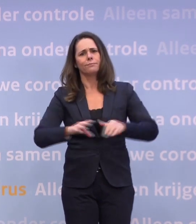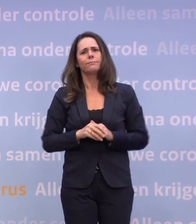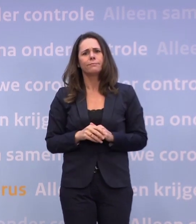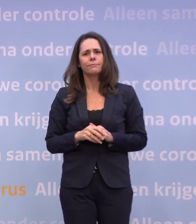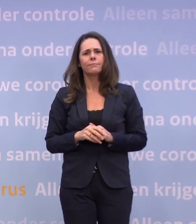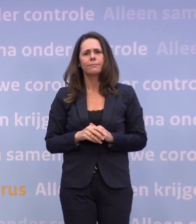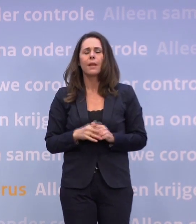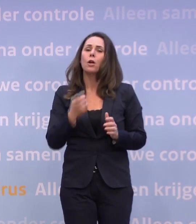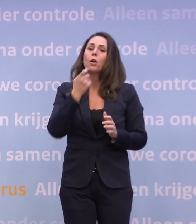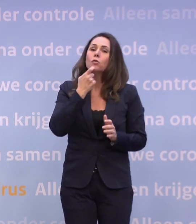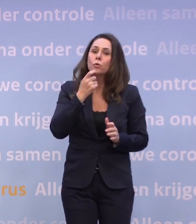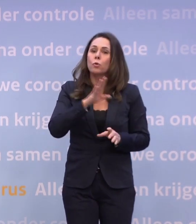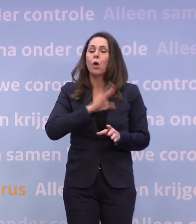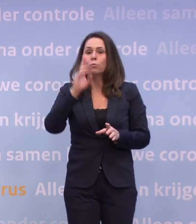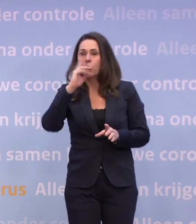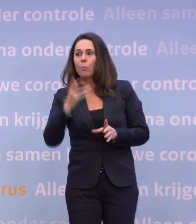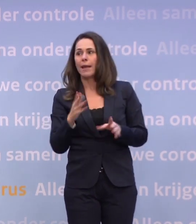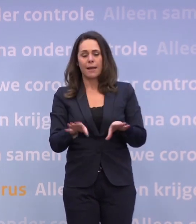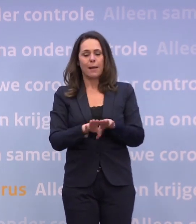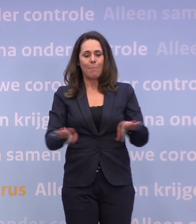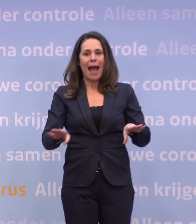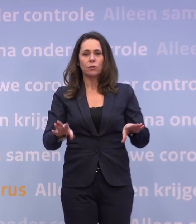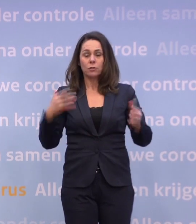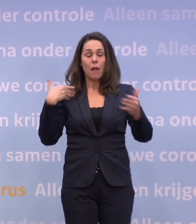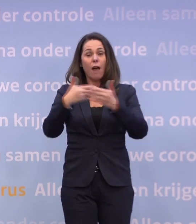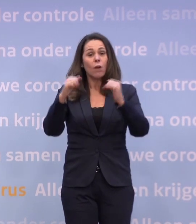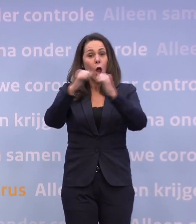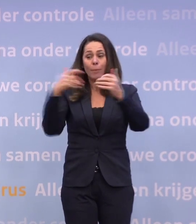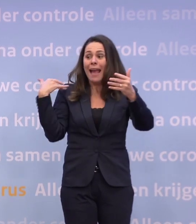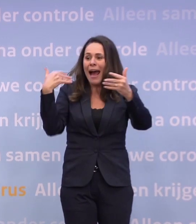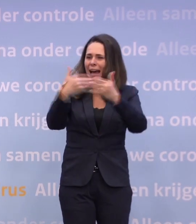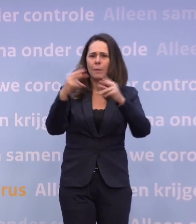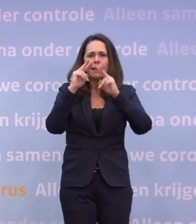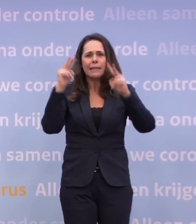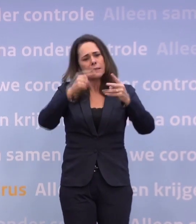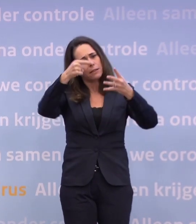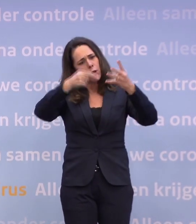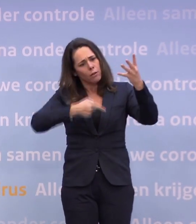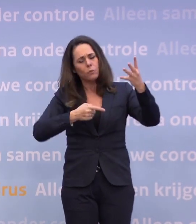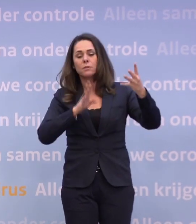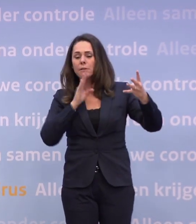Uiteraard zullen we proberen ook op basis van alle inzichten van het afgelopen jaar... ...dan te kijken: wat moet je doen als het zover komt?